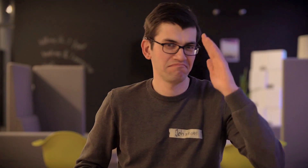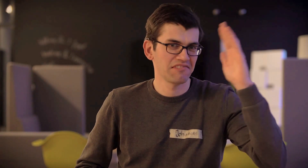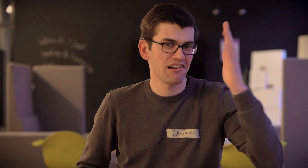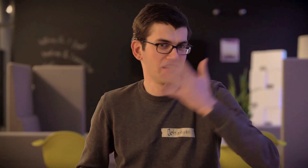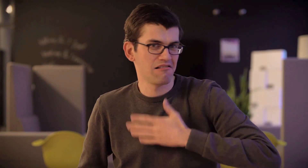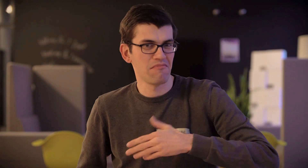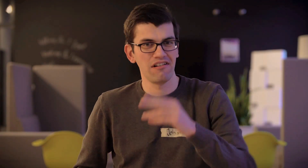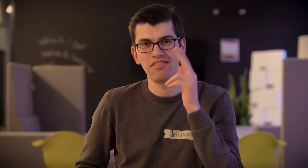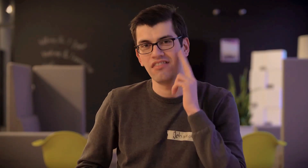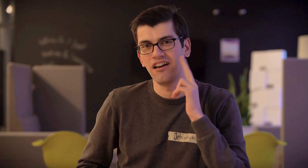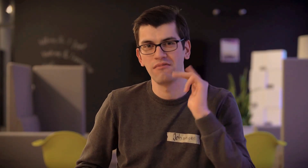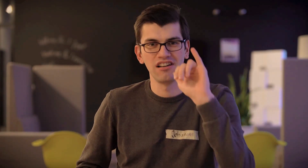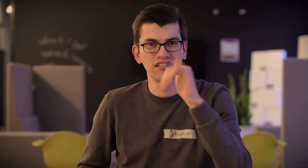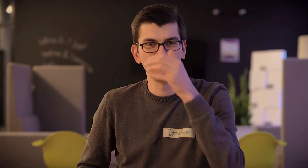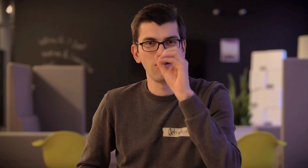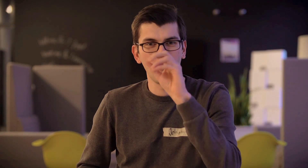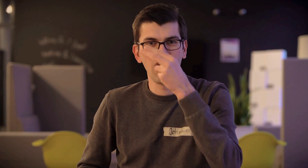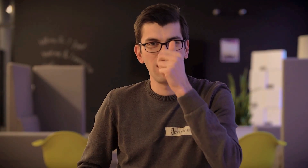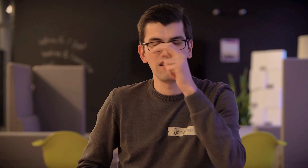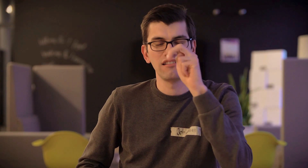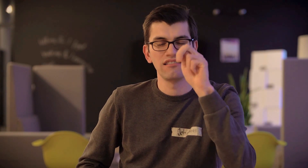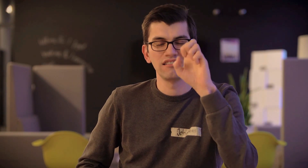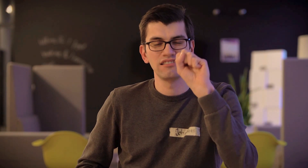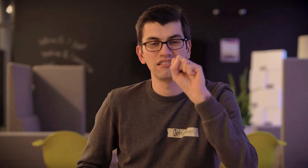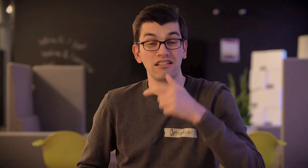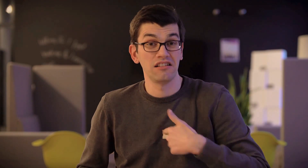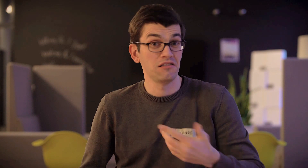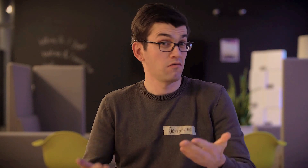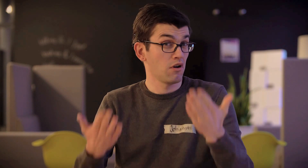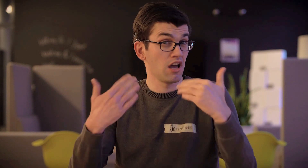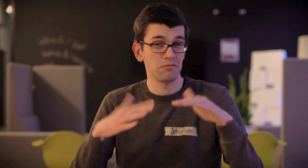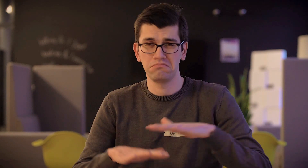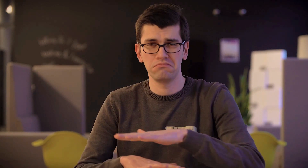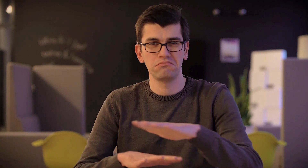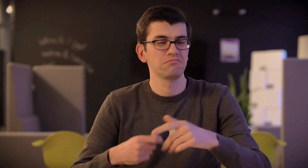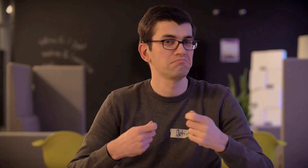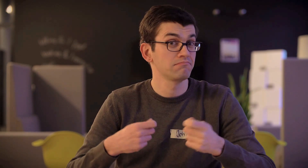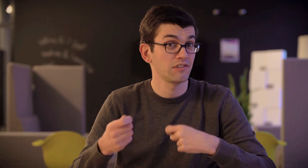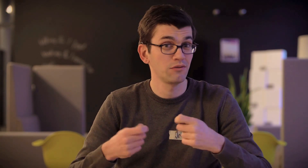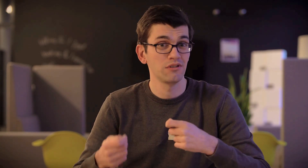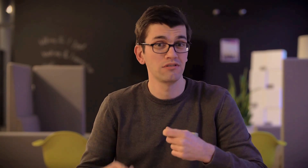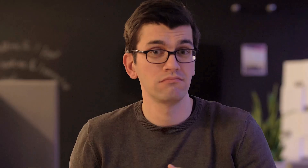Hey, mein Name ist Johannes. Ich komme aus der Nähe von Frankfurt.